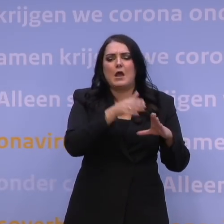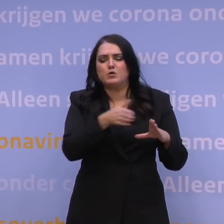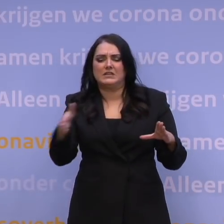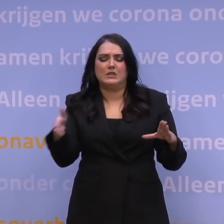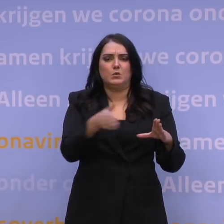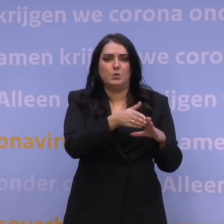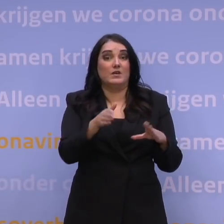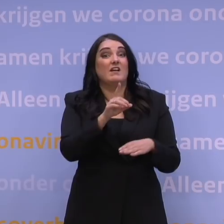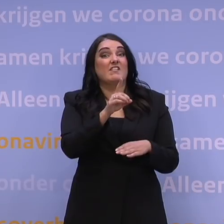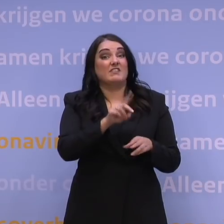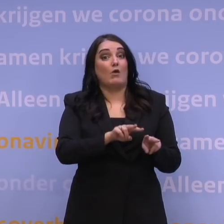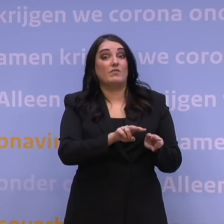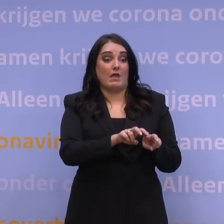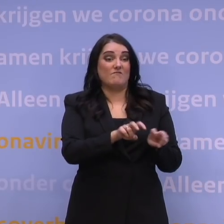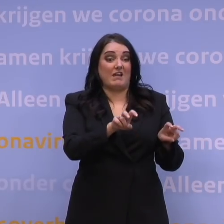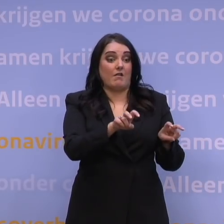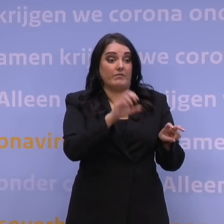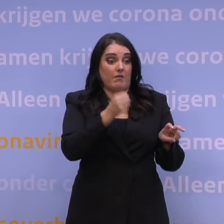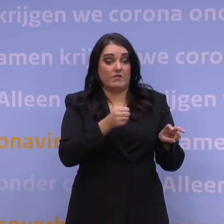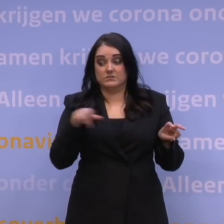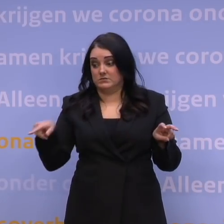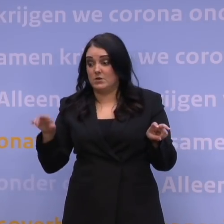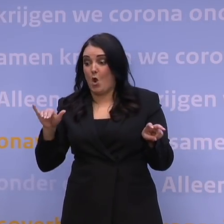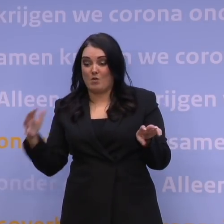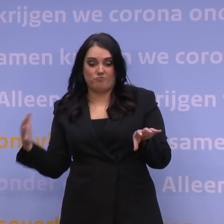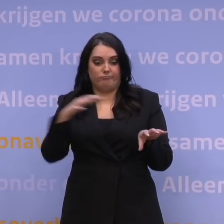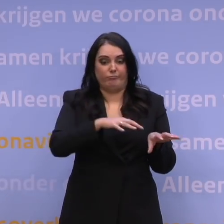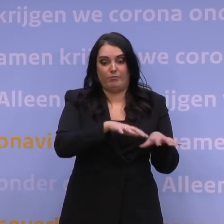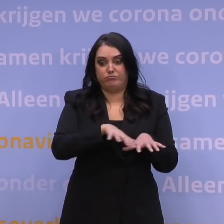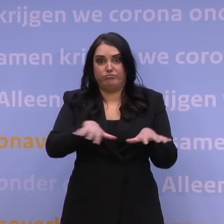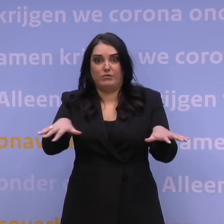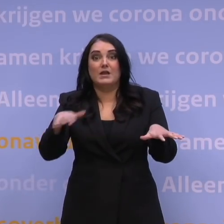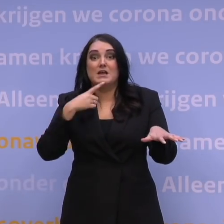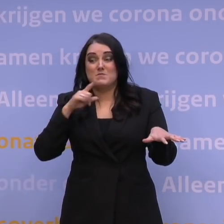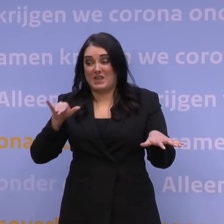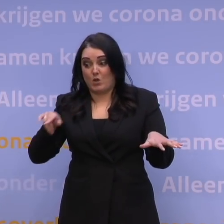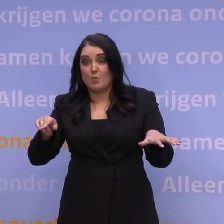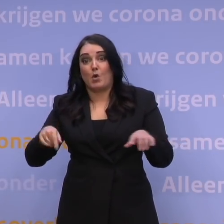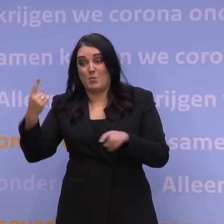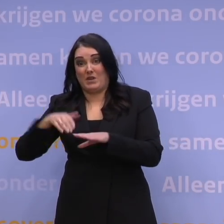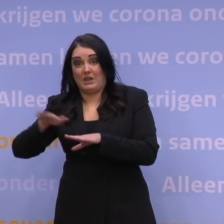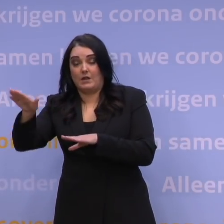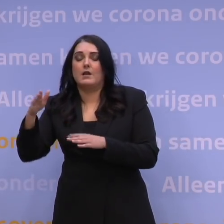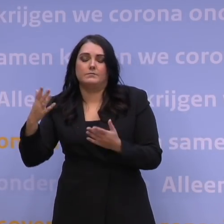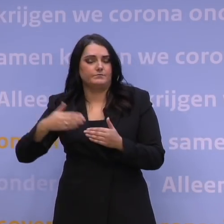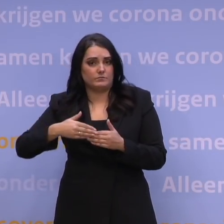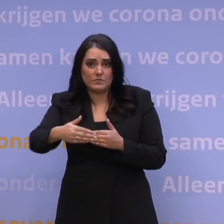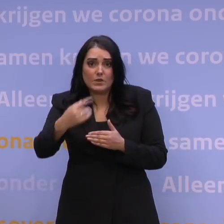de deltavariant inmiddels al verdrongen kan zijn, en we weten dat omikron die ziekenhuisopnames omhoogduwt... De komende dagen, komende weken zijn we daarmee bezig.